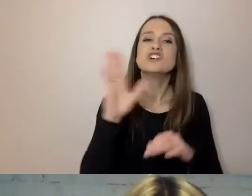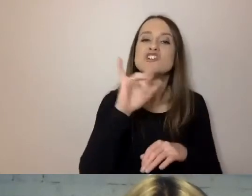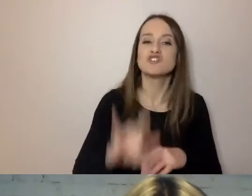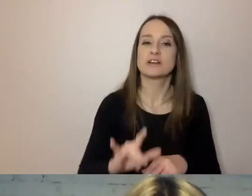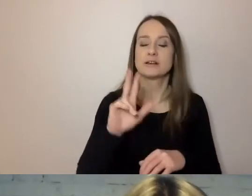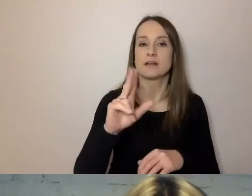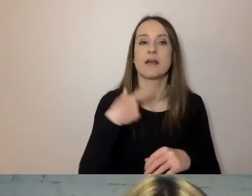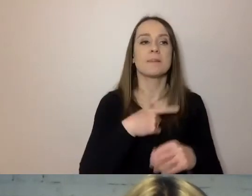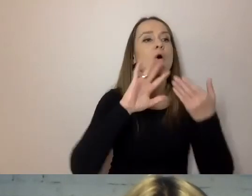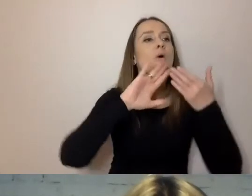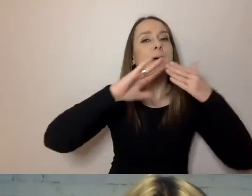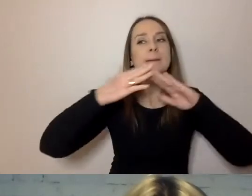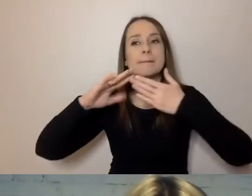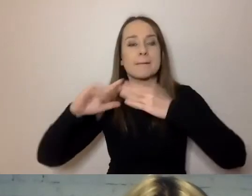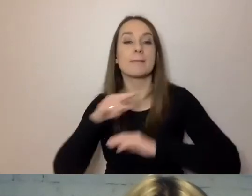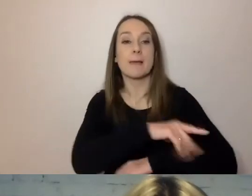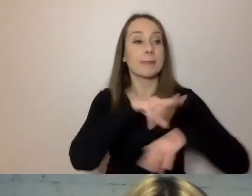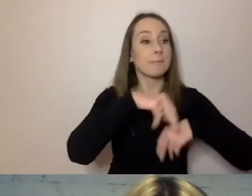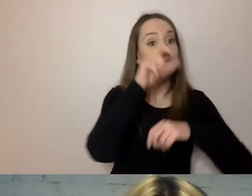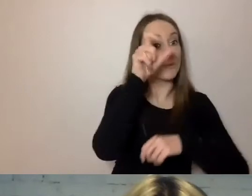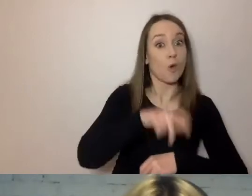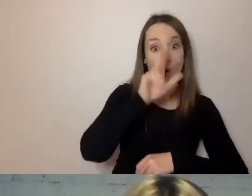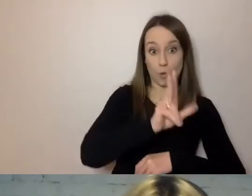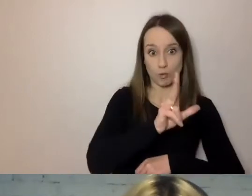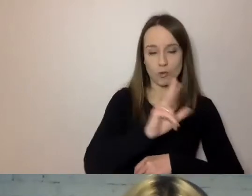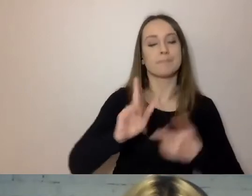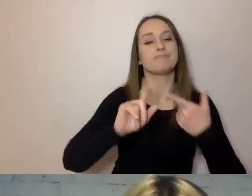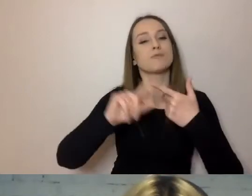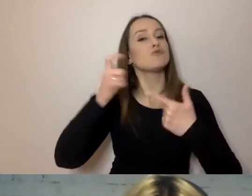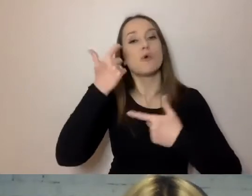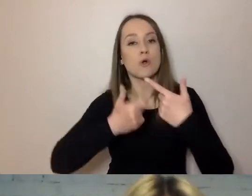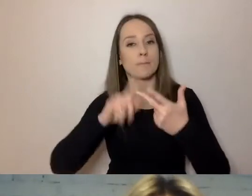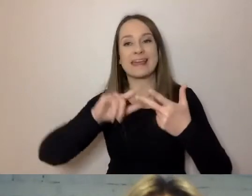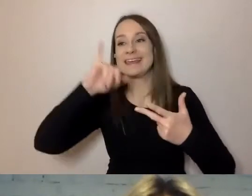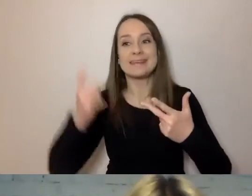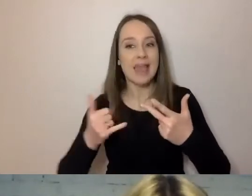najpierw napisać kto, potem co robi, dopiero potem jak, gdzie i kiedy.